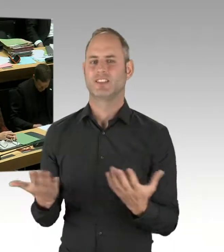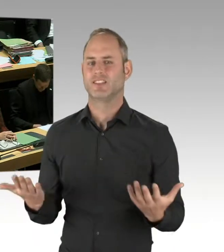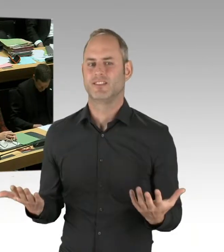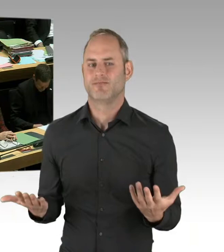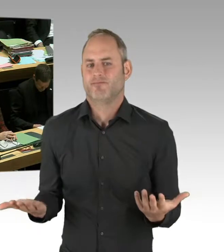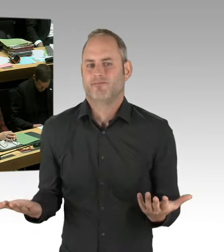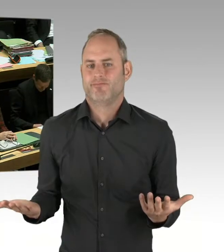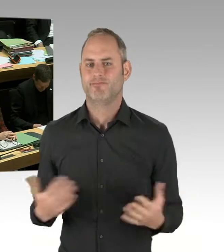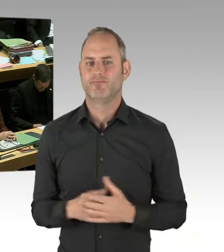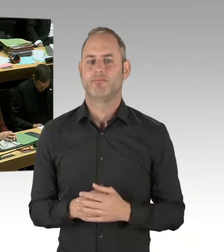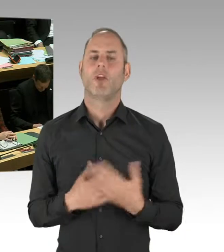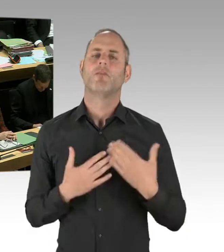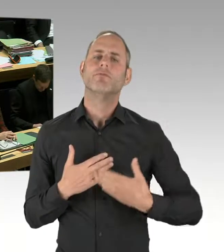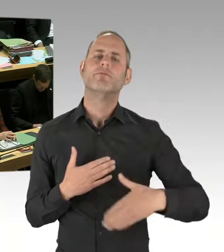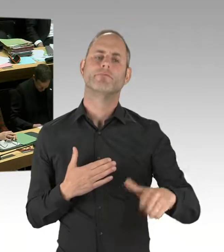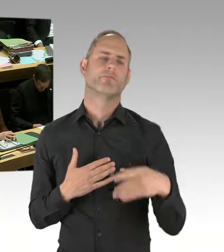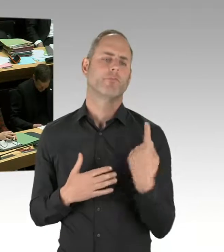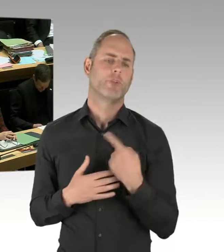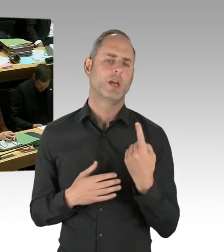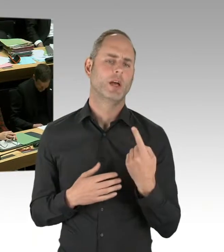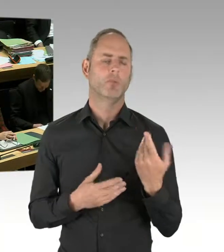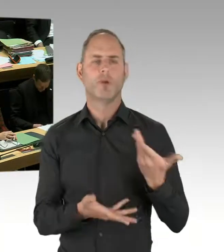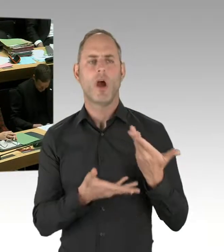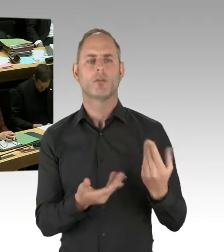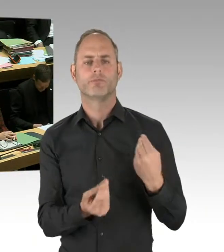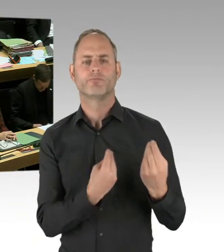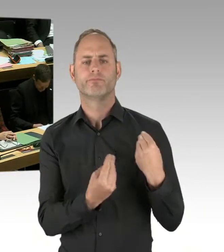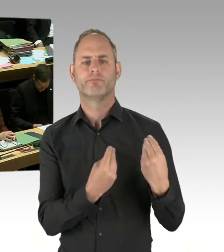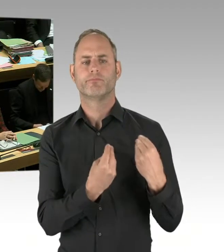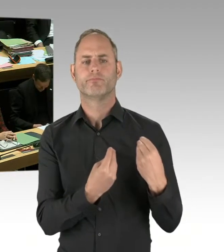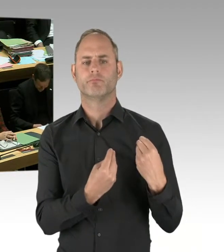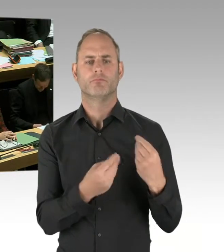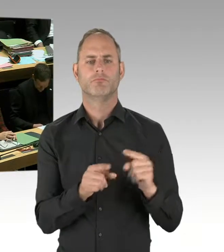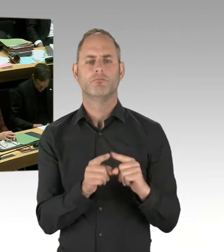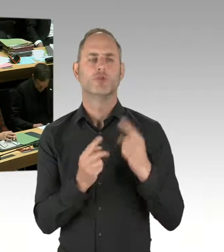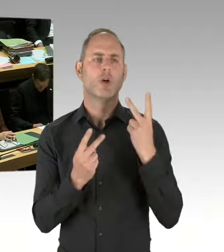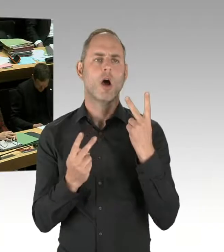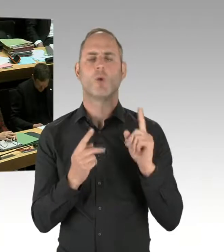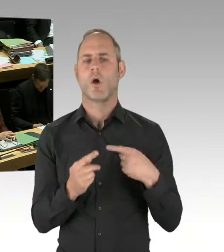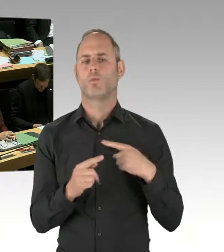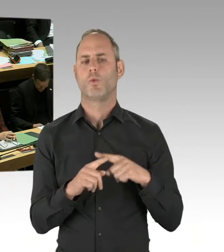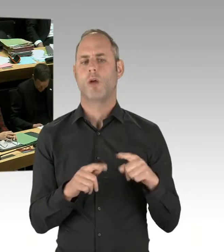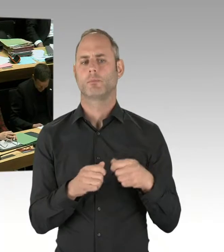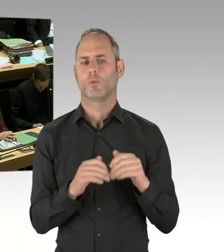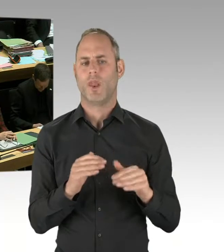und ob es dort entsprechende positive oder negative Hinweise gibt. Aber, völlig klar, die Ausbildung der Kolleginnen und Kollegen